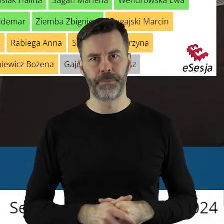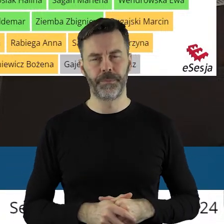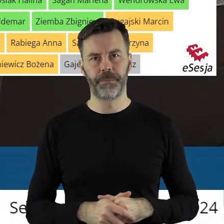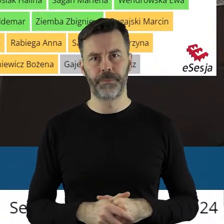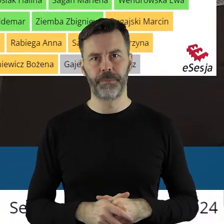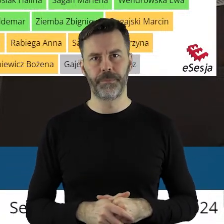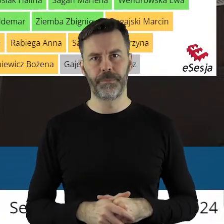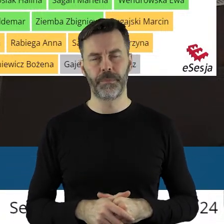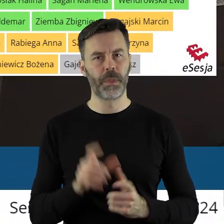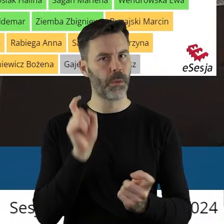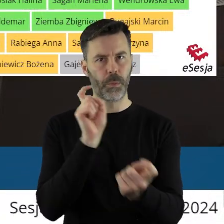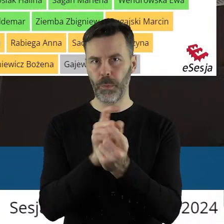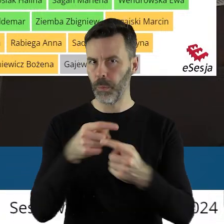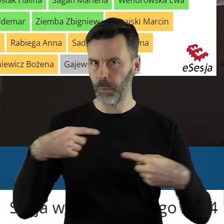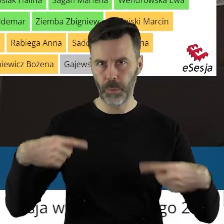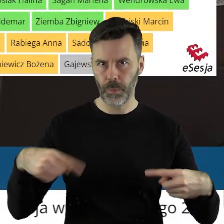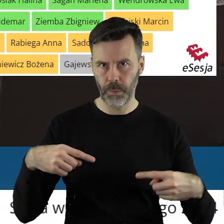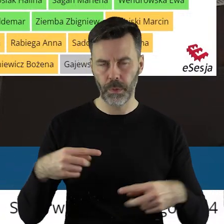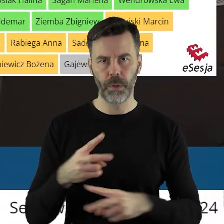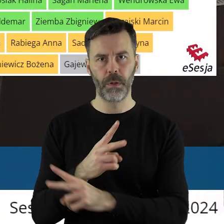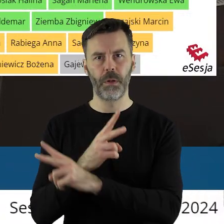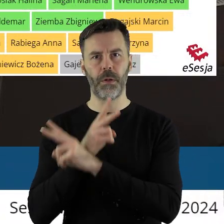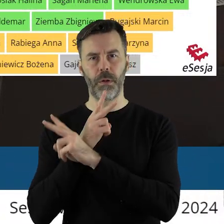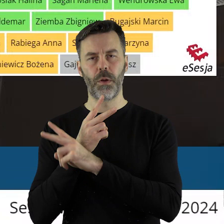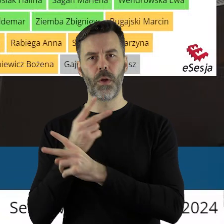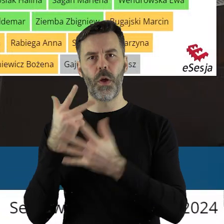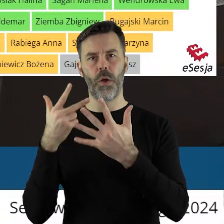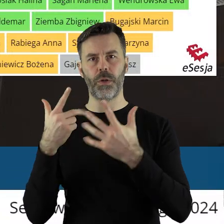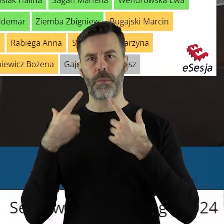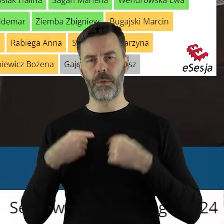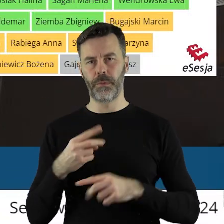Nikt się nie był przeciw, 8 osób się wstrzymało.